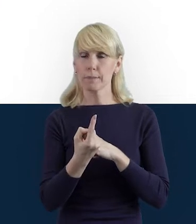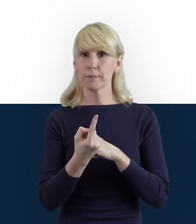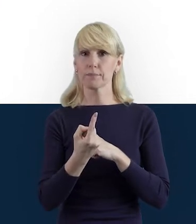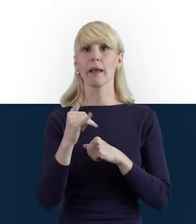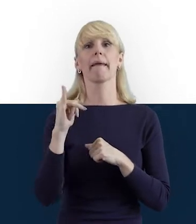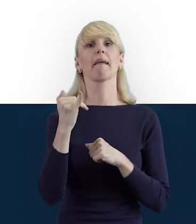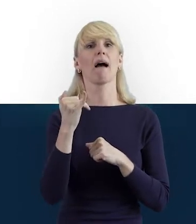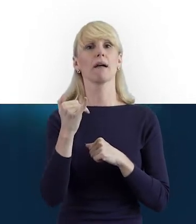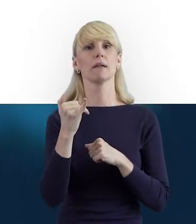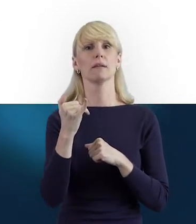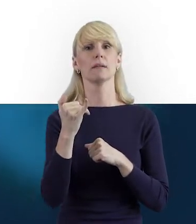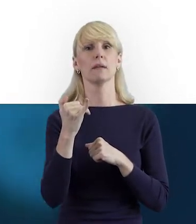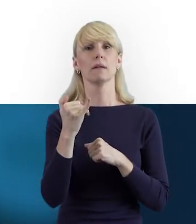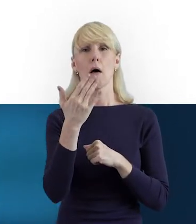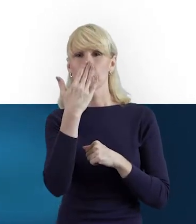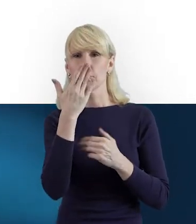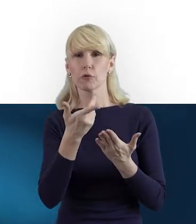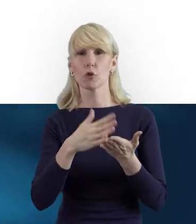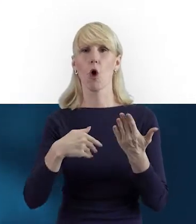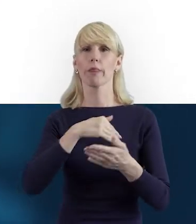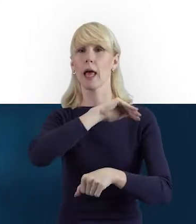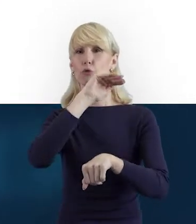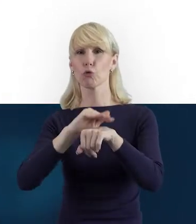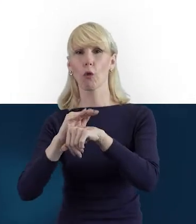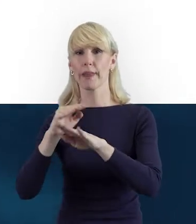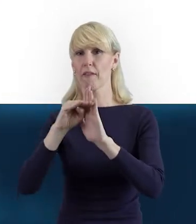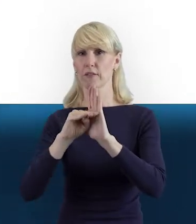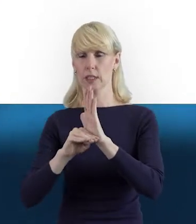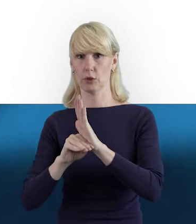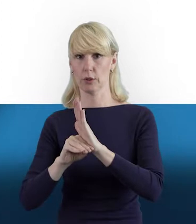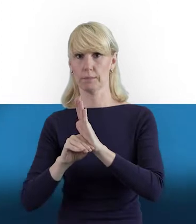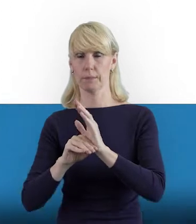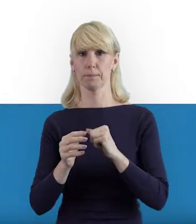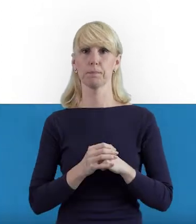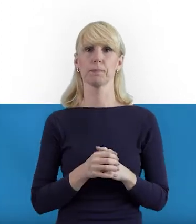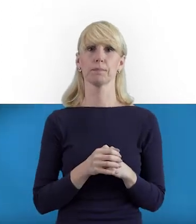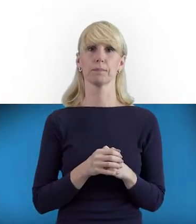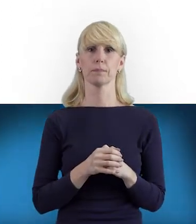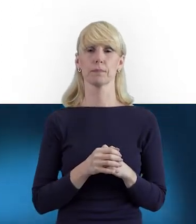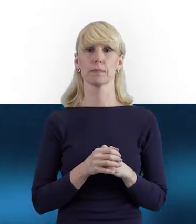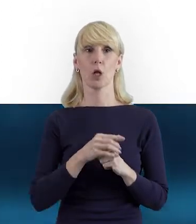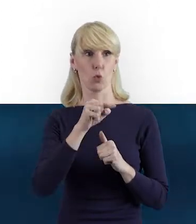jak to wygląda właśnie zgodnie z wytycznymi. W wytycznych mamy ten zapis,